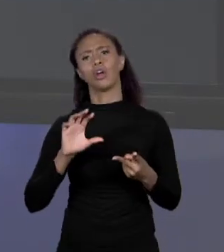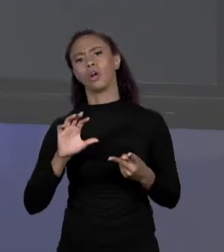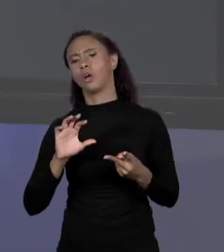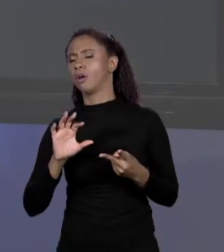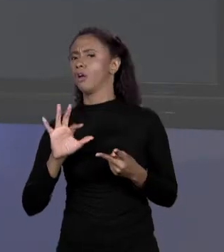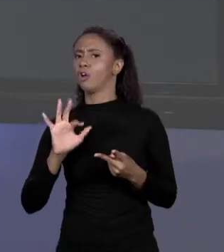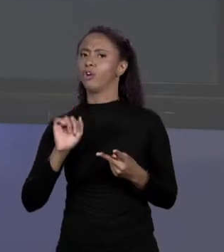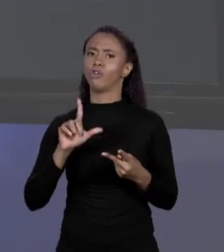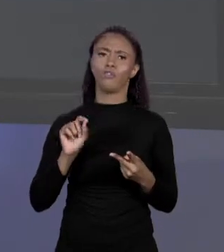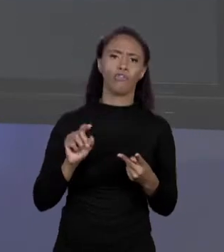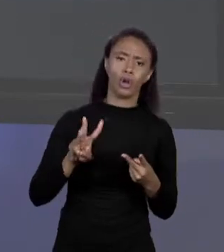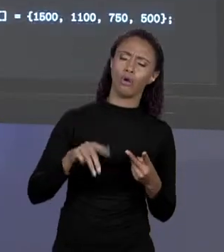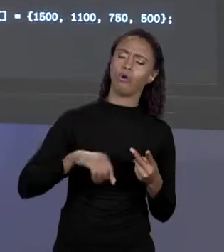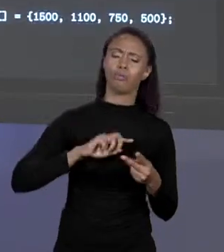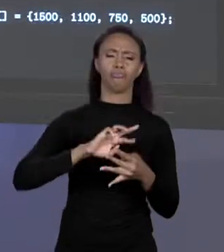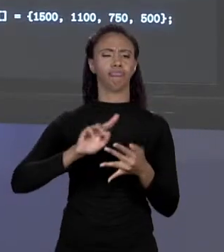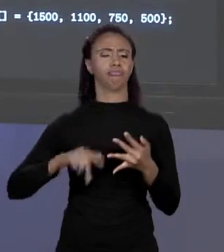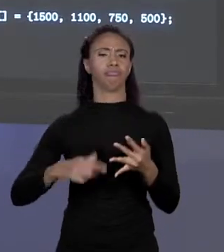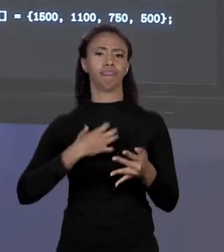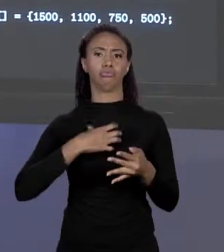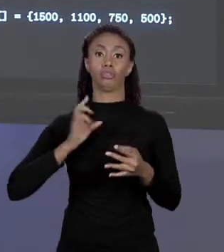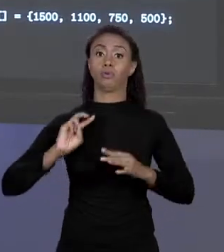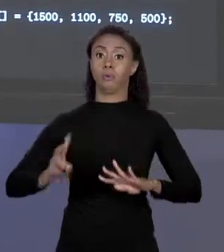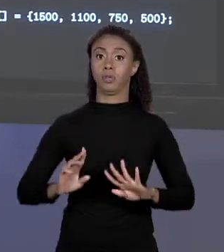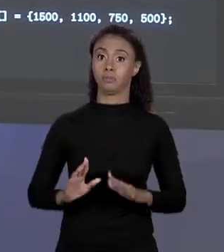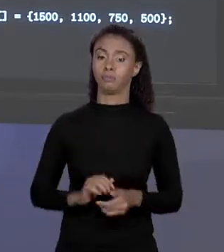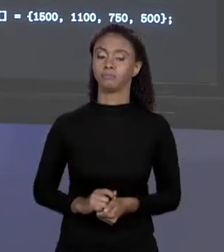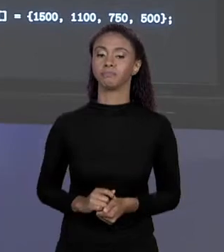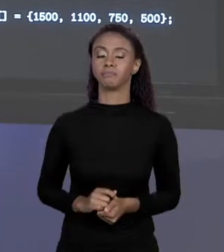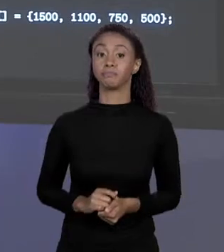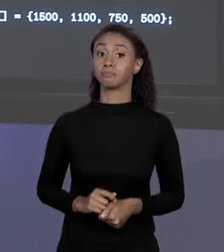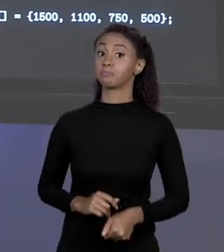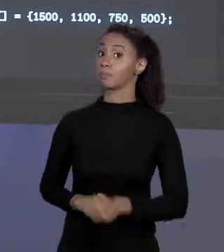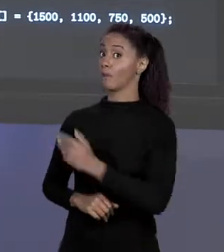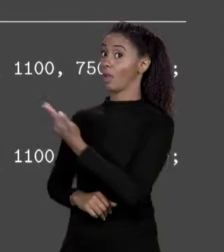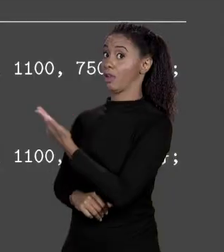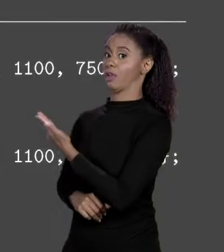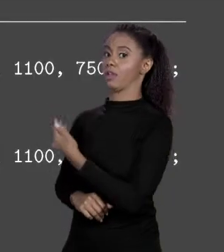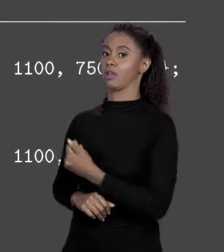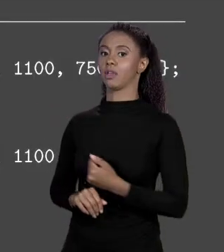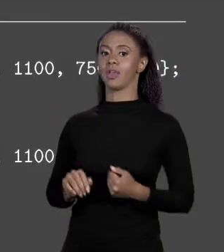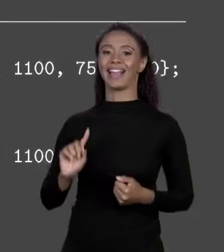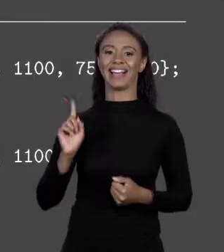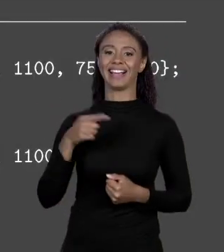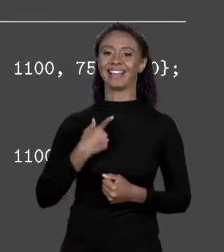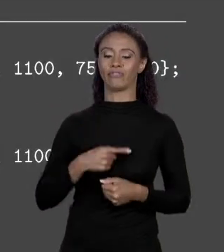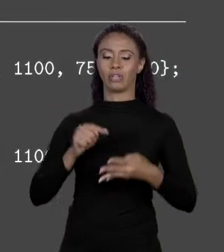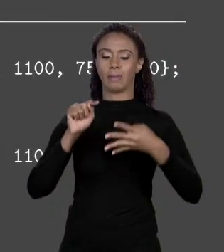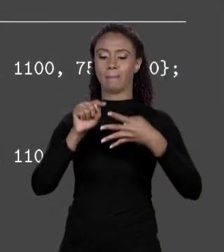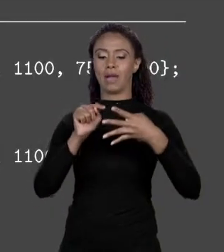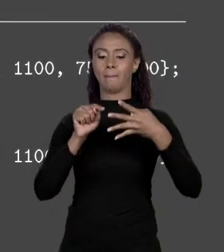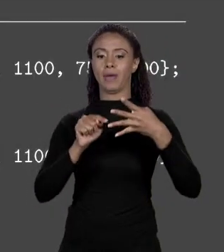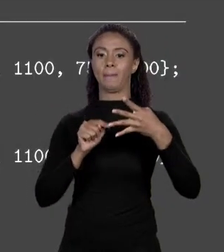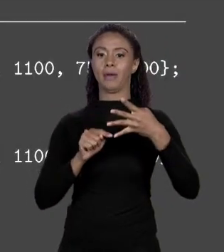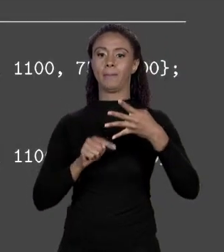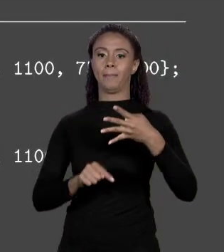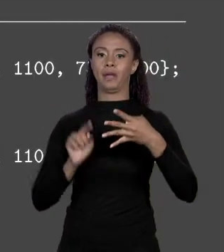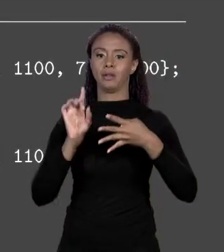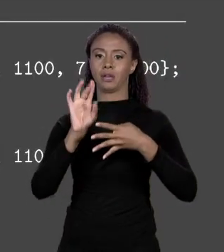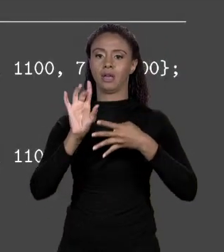ENTÃO SÃO VALORES DO MESMO TIPO. NO NOSSO CASO EM VEZ DA GENTE TER ESSAS QUATRO CONSTANTES AQUI, PREÇO ALVENARIA, PREÇO VINIL, PREÇO